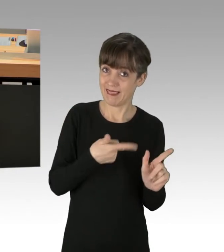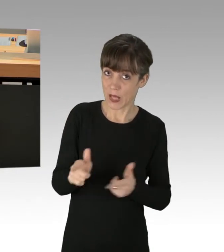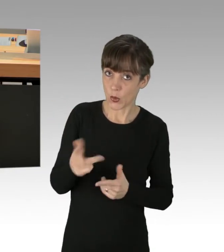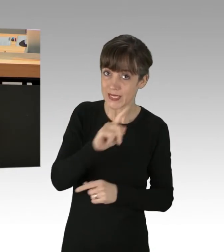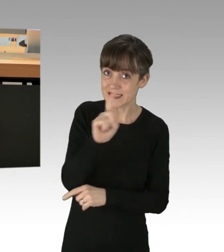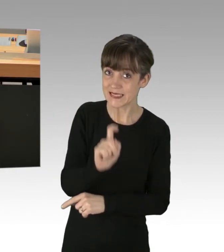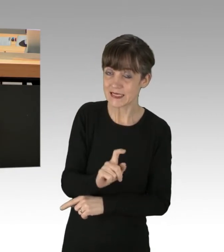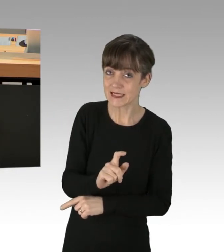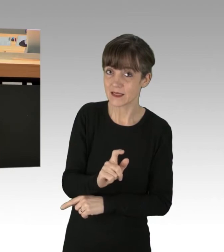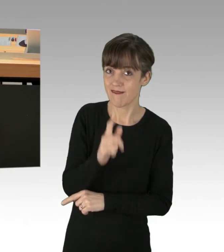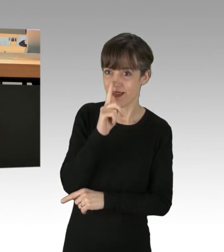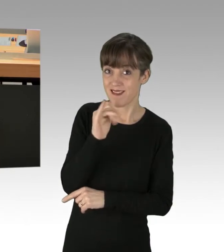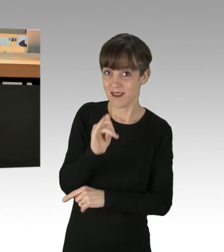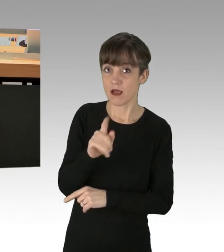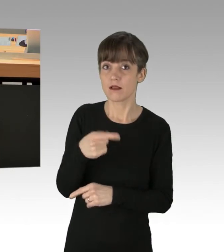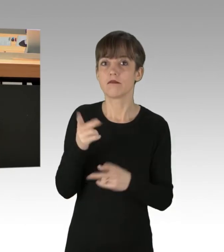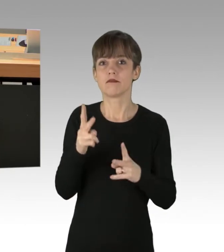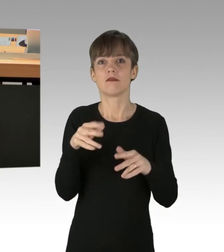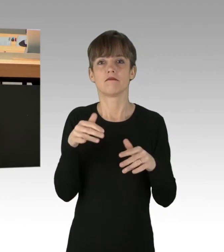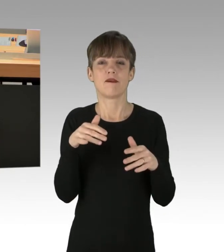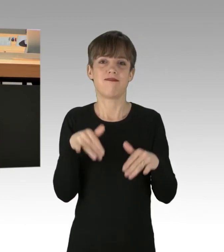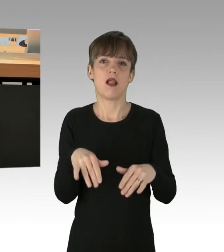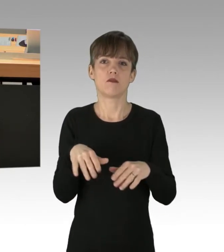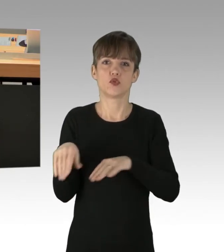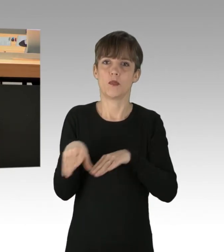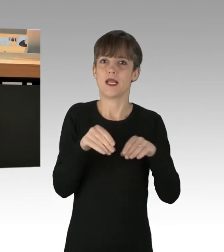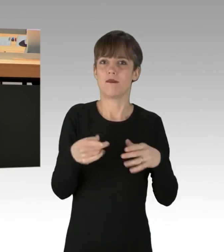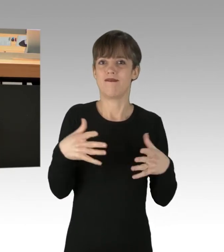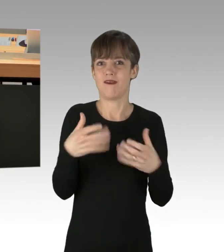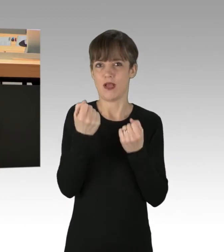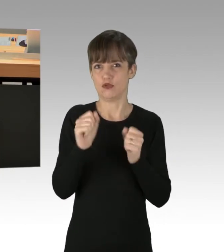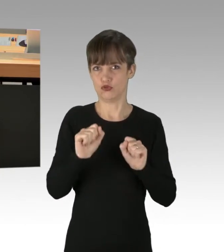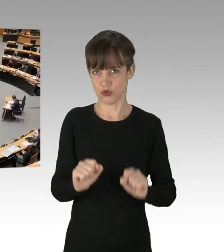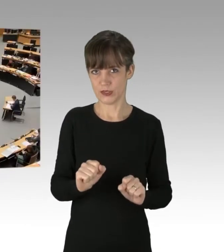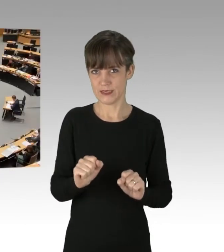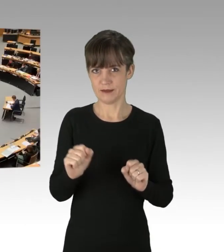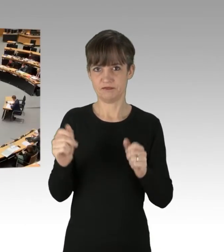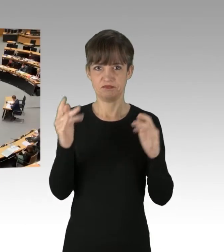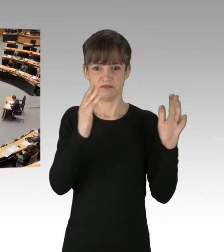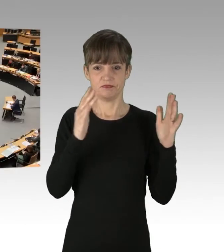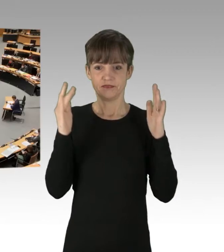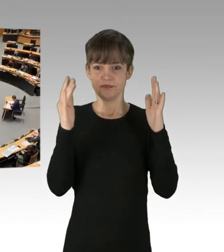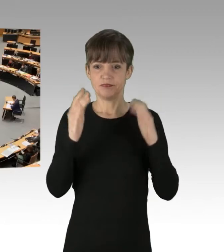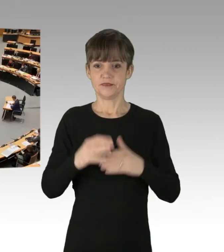Das wäre mal ein echter Fall für den Verfassungsschutz. (Applaus)